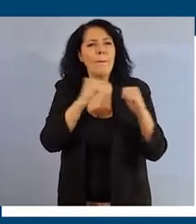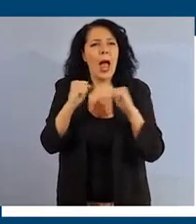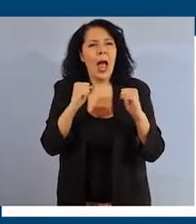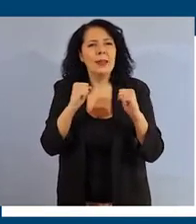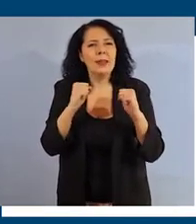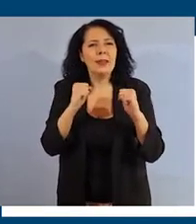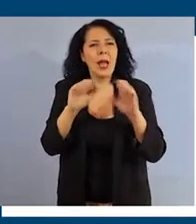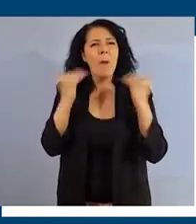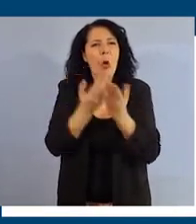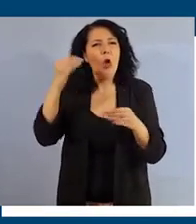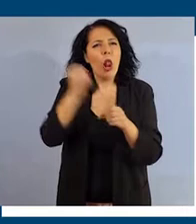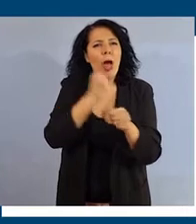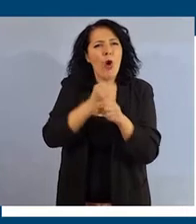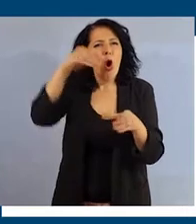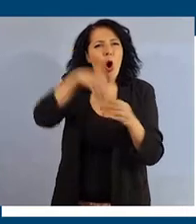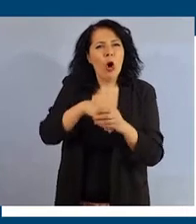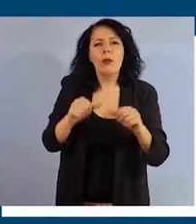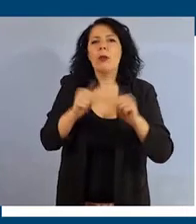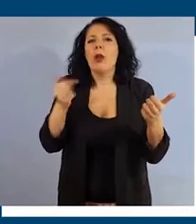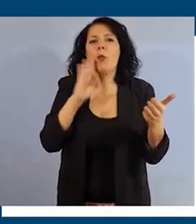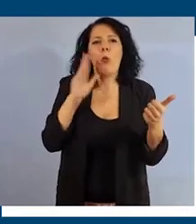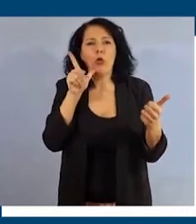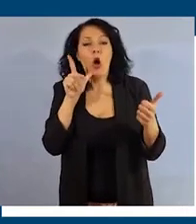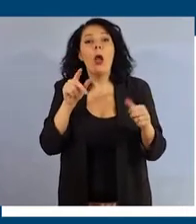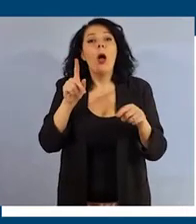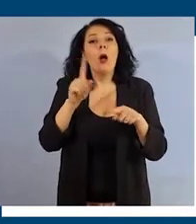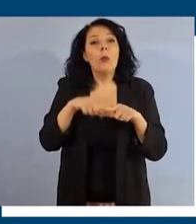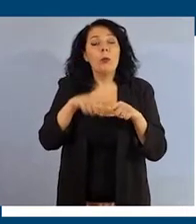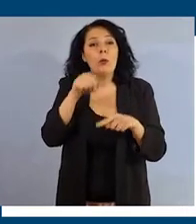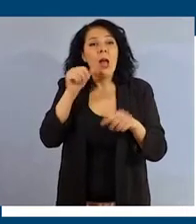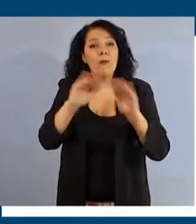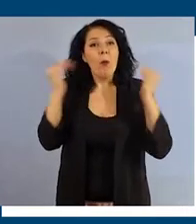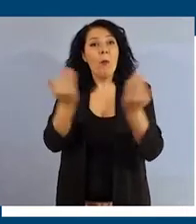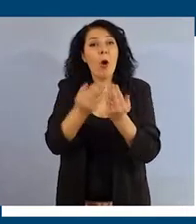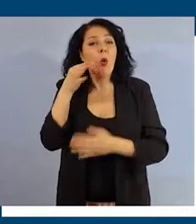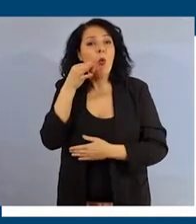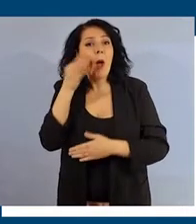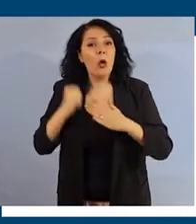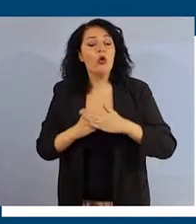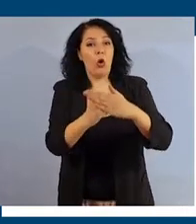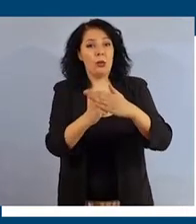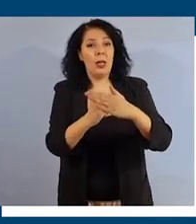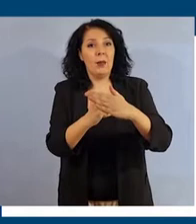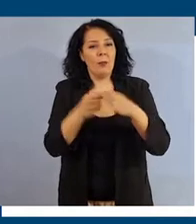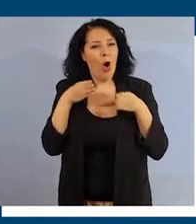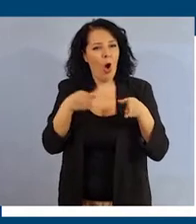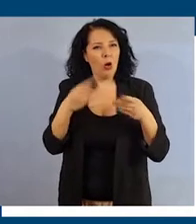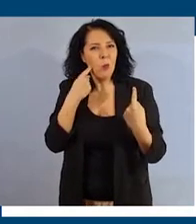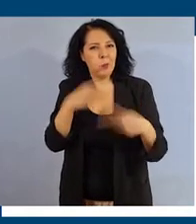La parità di genere è la condizione necessaria per un mondo umano e sostenibile. Con il corso Eguaglianza di genere